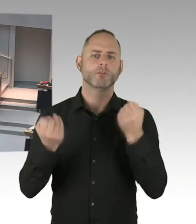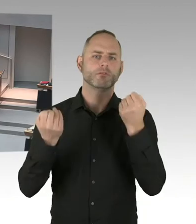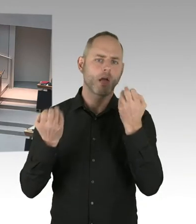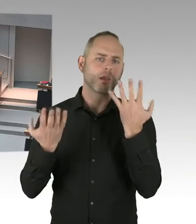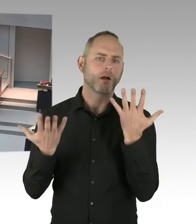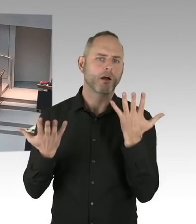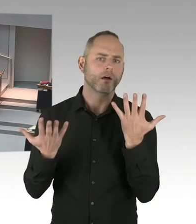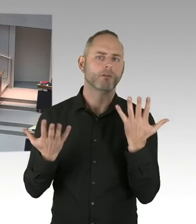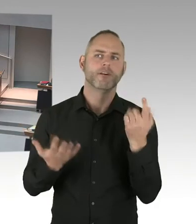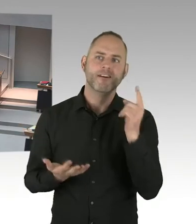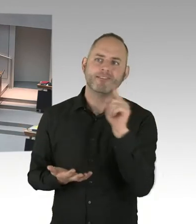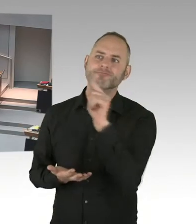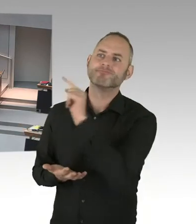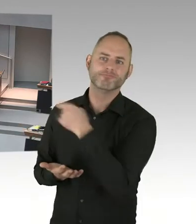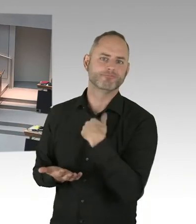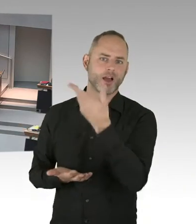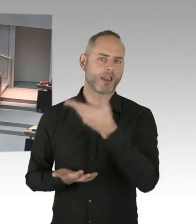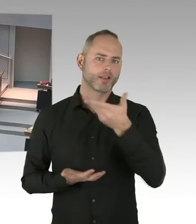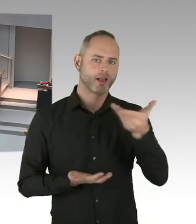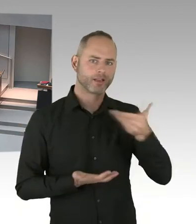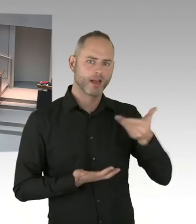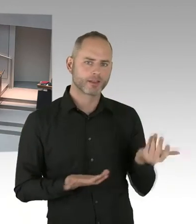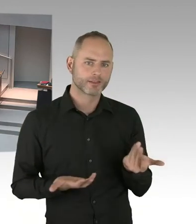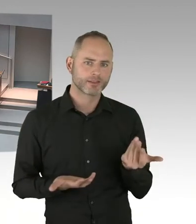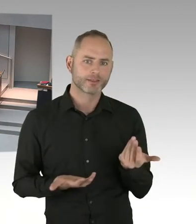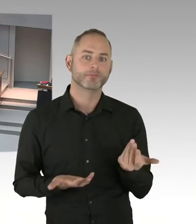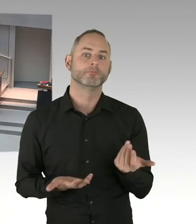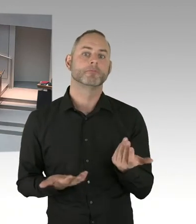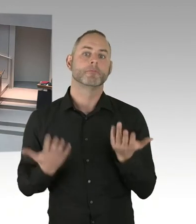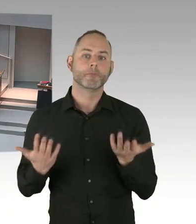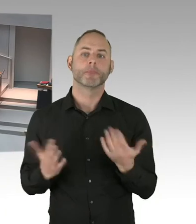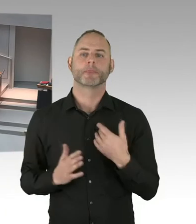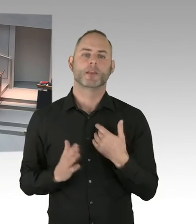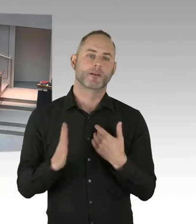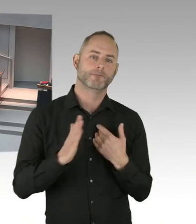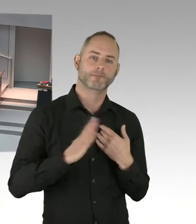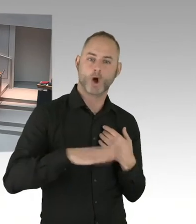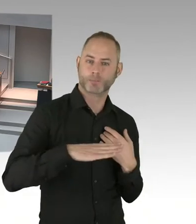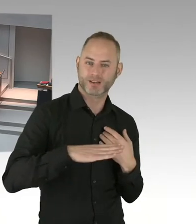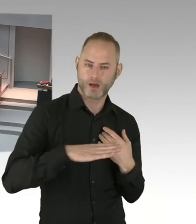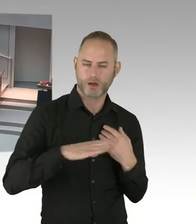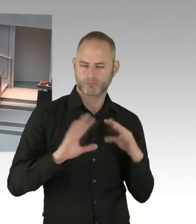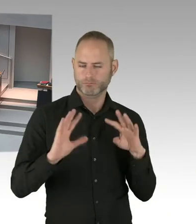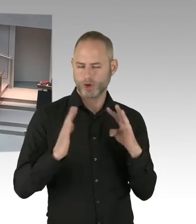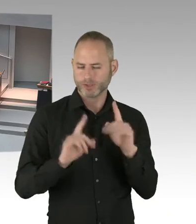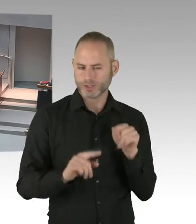Und es wird auch der Opferbeauftragte der Bundesregierung mit dabei sein. Möglicherweise, das ist noch nicht abgeschlossen,